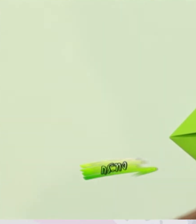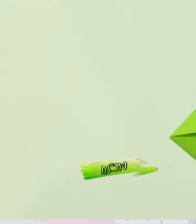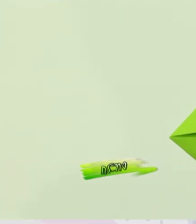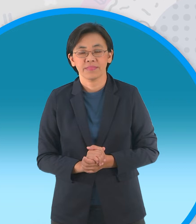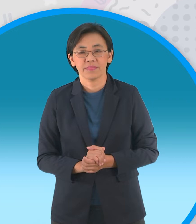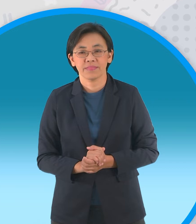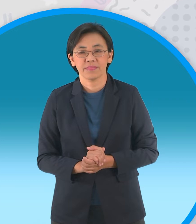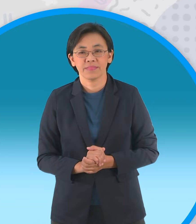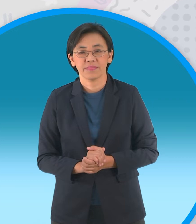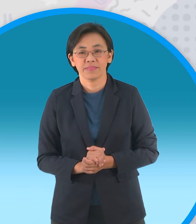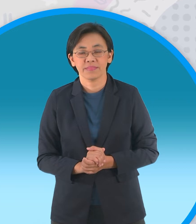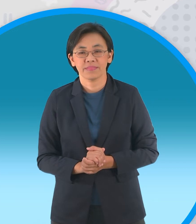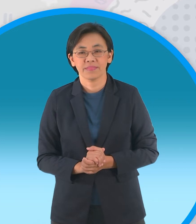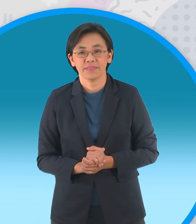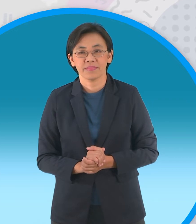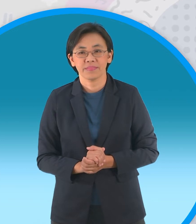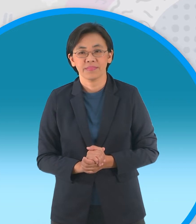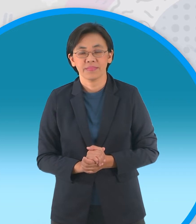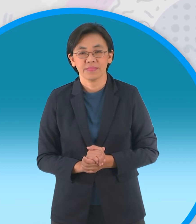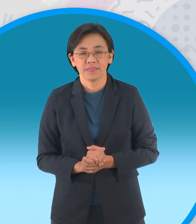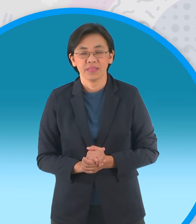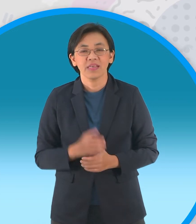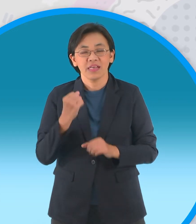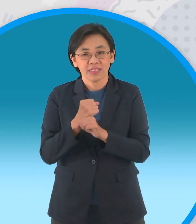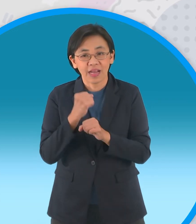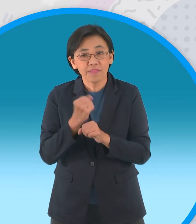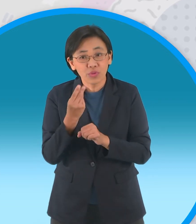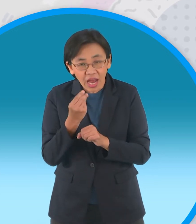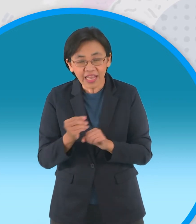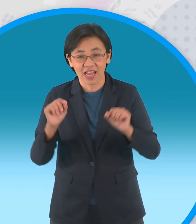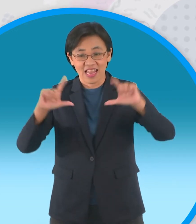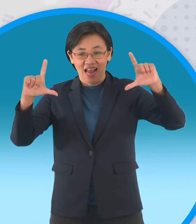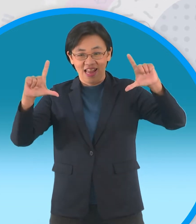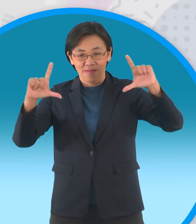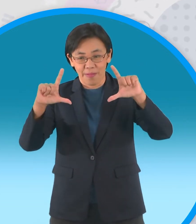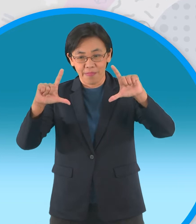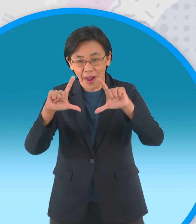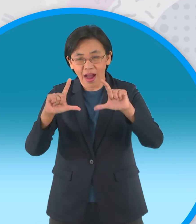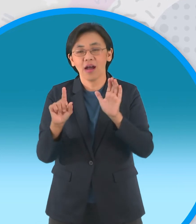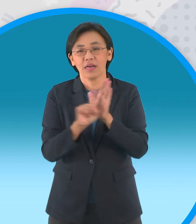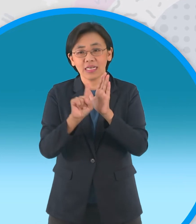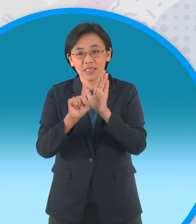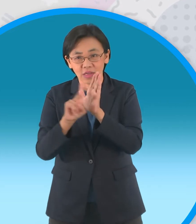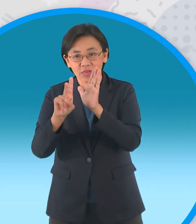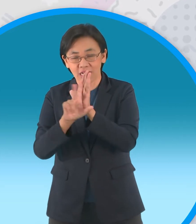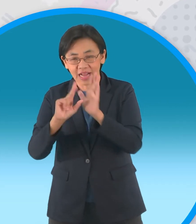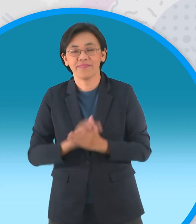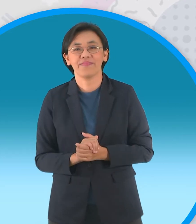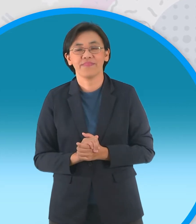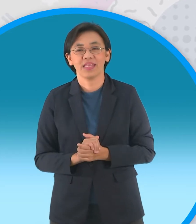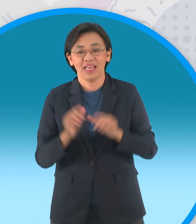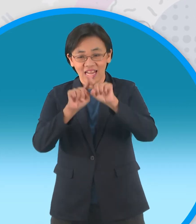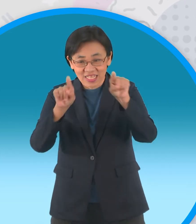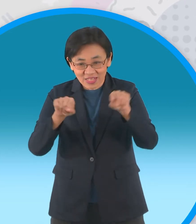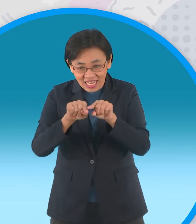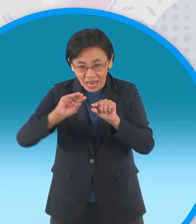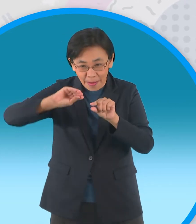เราจะพับทั้งหมดสามรอบครับเพราะฉะนั้นพับมุมทั้งสี่ข้าวผาจุดกึ่งกลาง